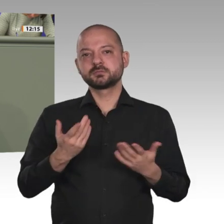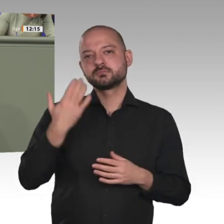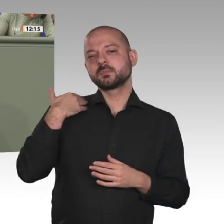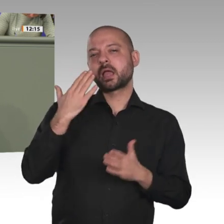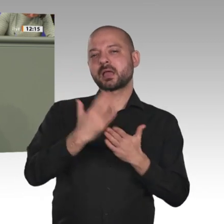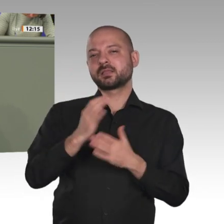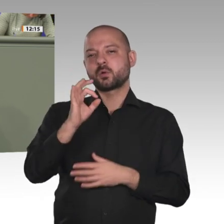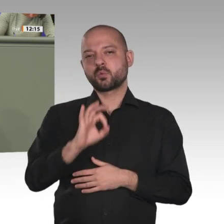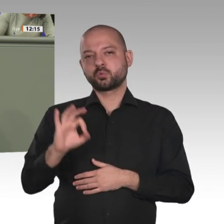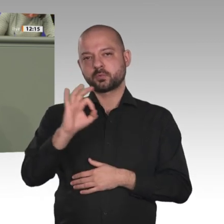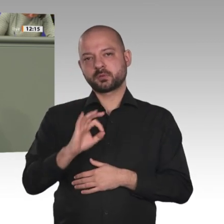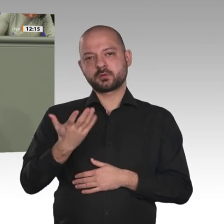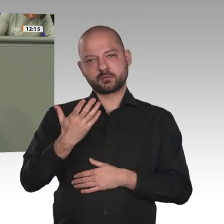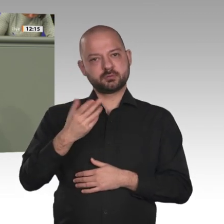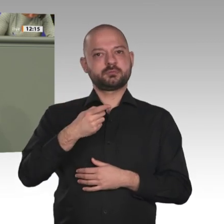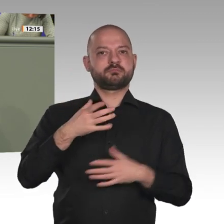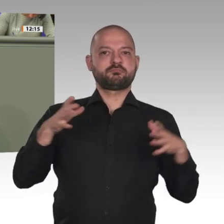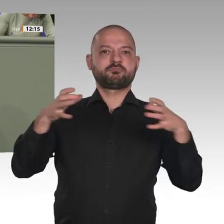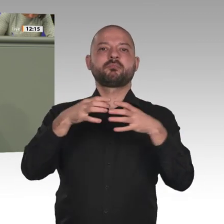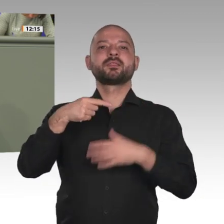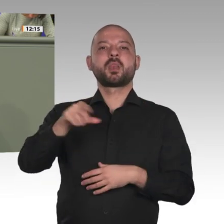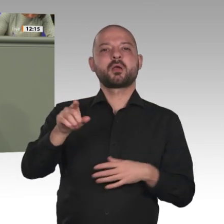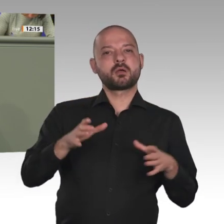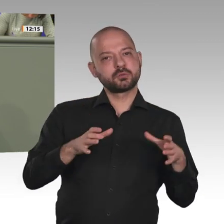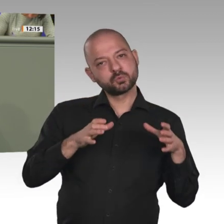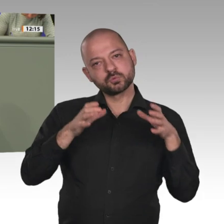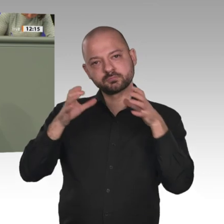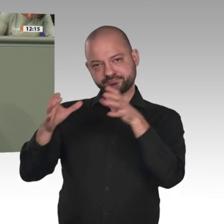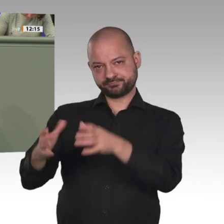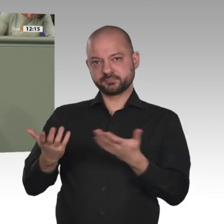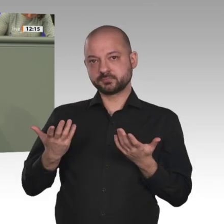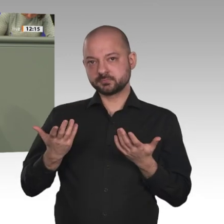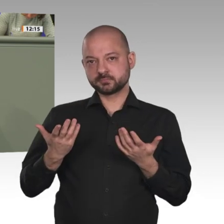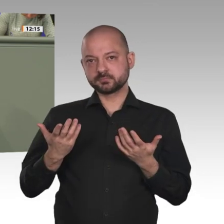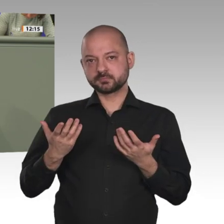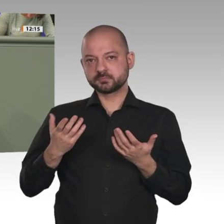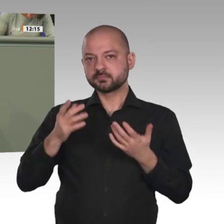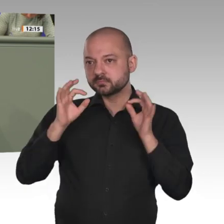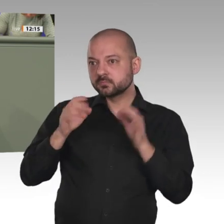gesucht hat. Auch diese Delegation hat uns mit auf den Weg gegeben: Wir brauchen jetzt